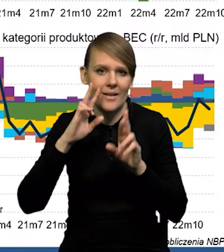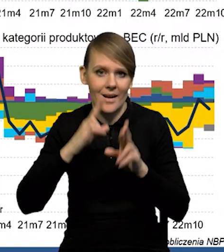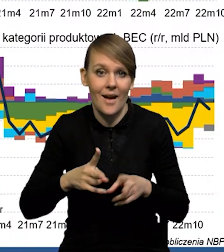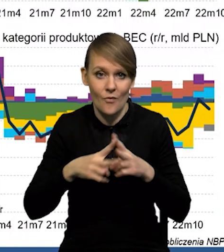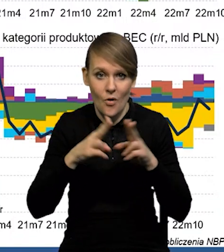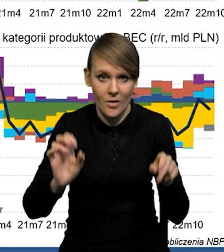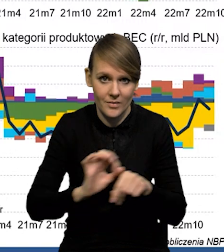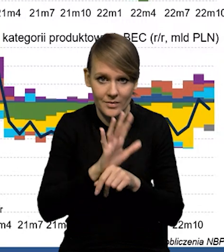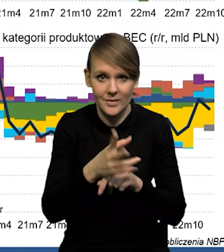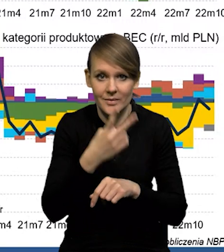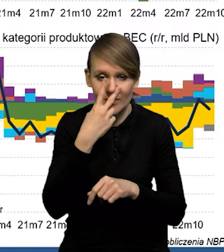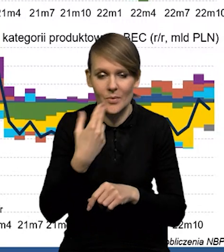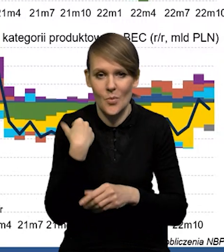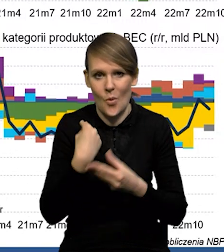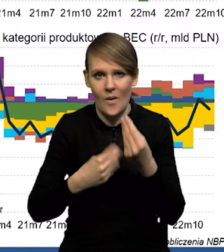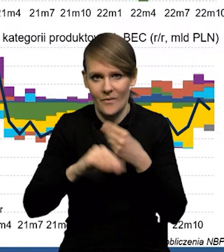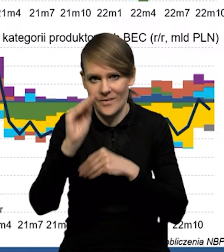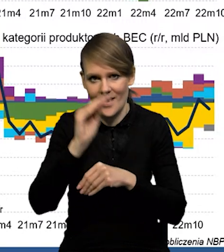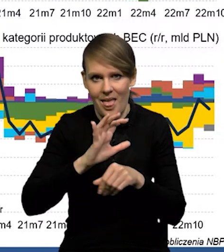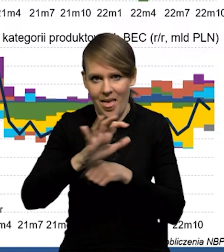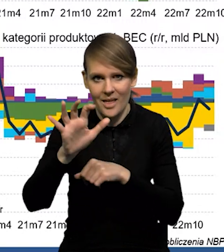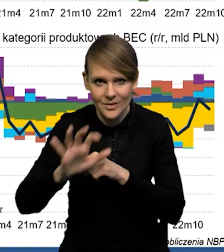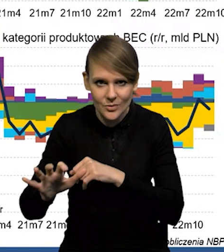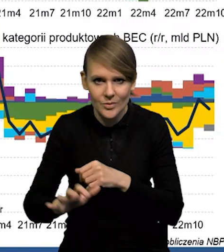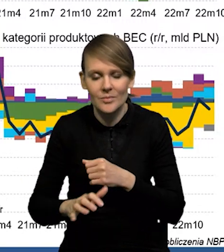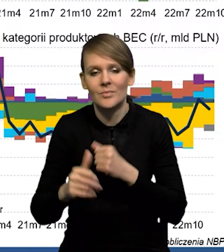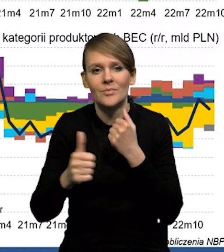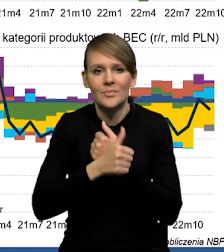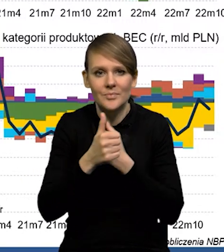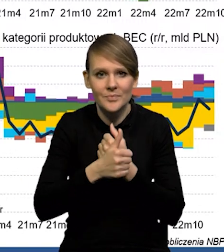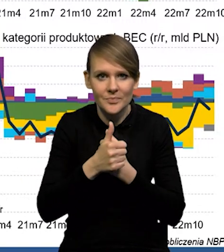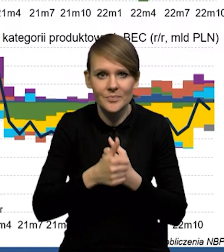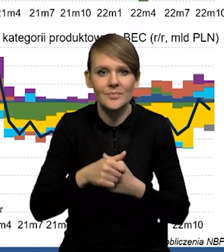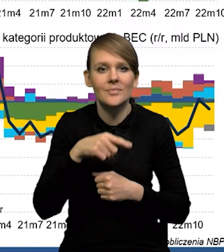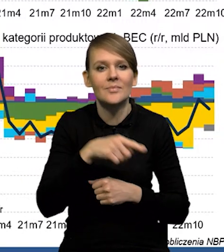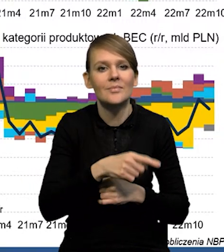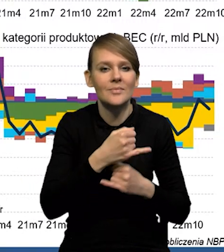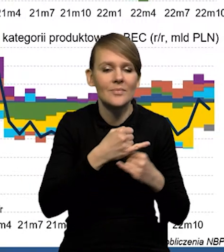że w okresie COVID-u mieliśmy wzrost silny eksportu związany z eksportem naszych dóbr konsumpcyjnych,